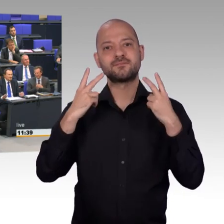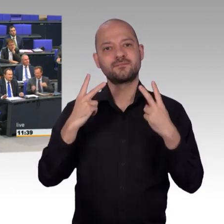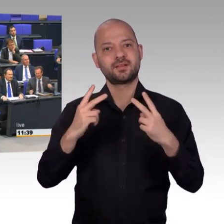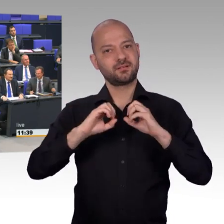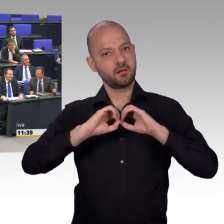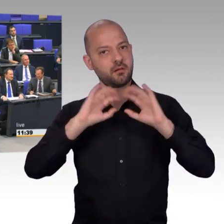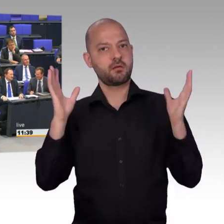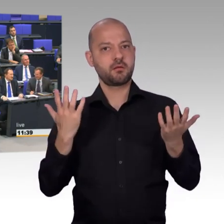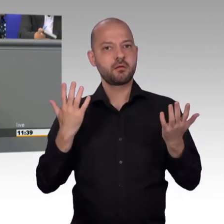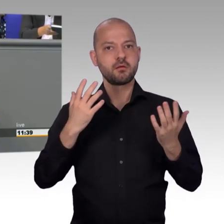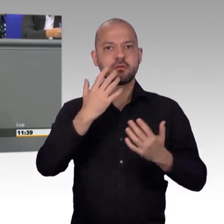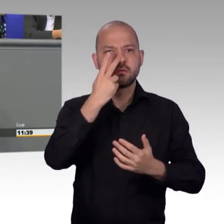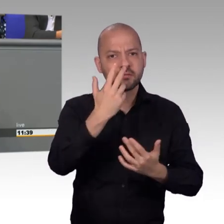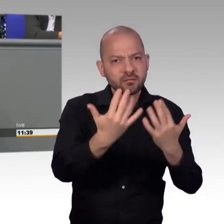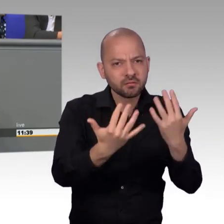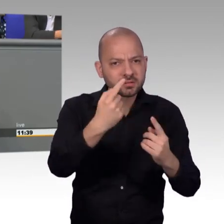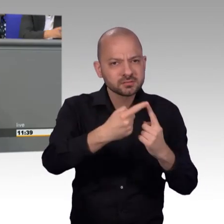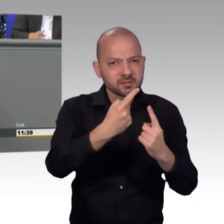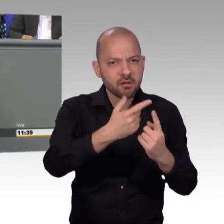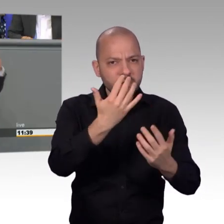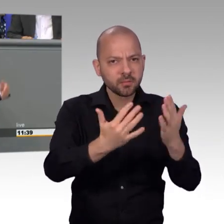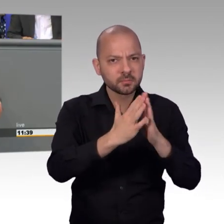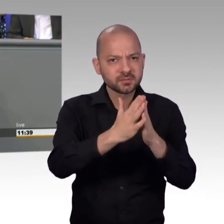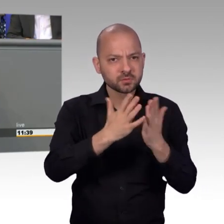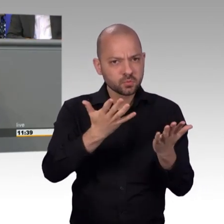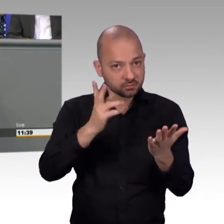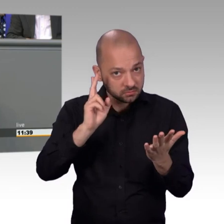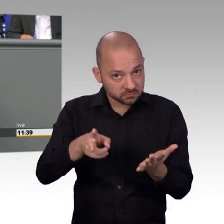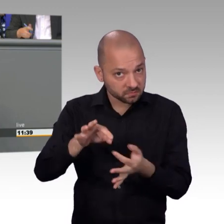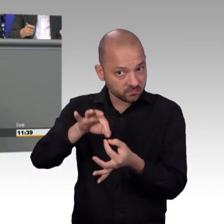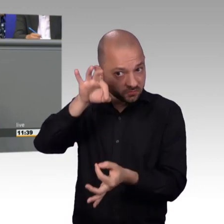Ich bin ja nun auch so ein kleiner Statistik-Fan und wenn man sich den Bericht so anschaut, dann wundert es